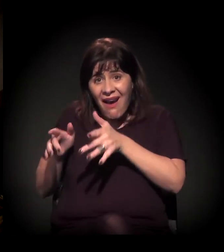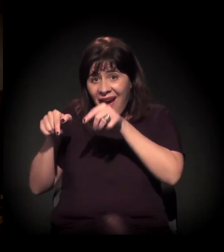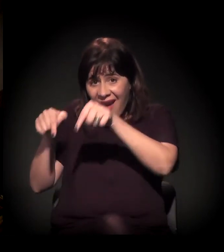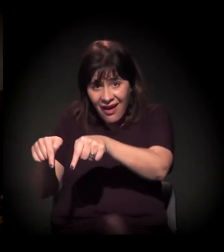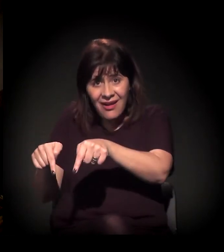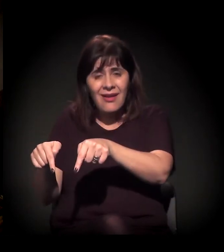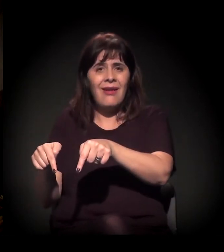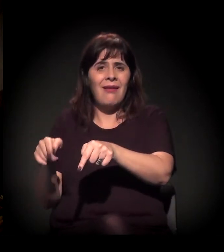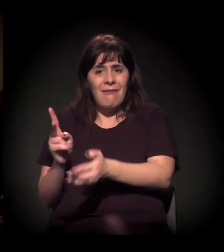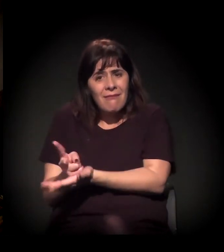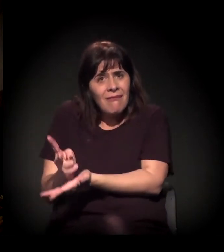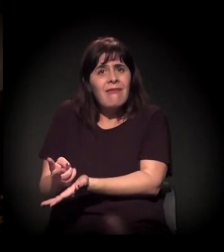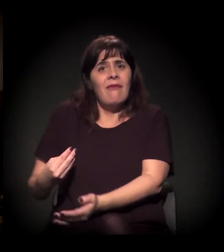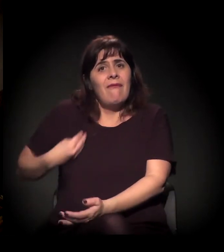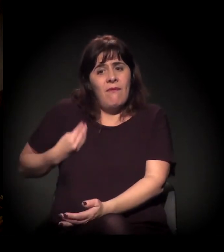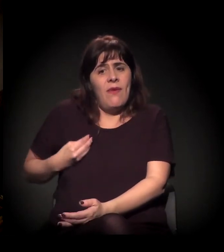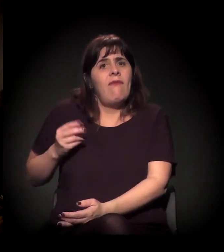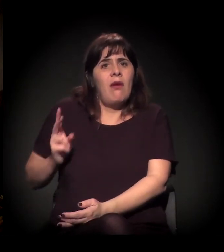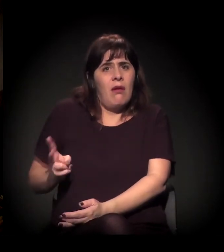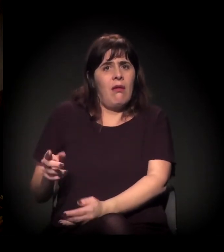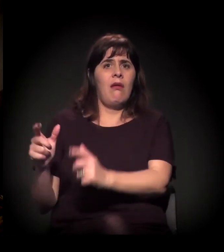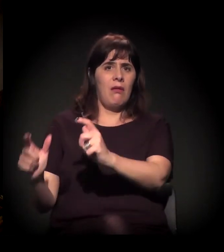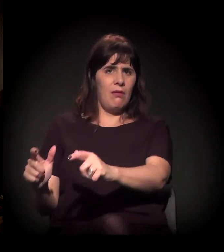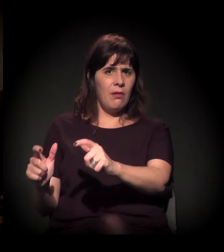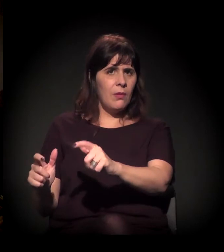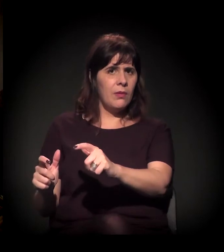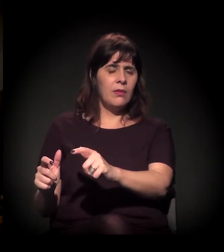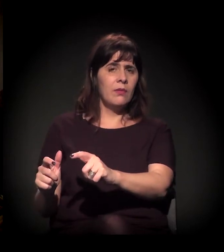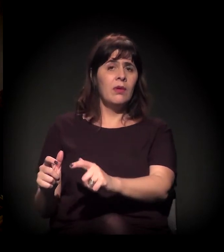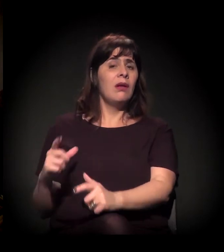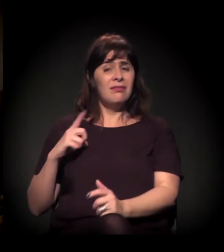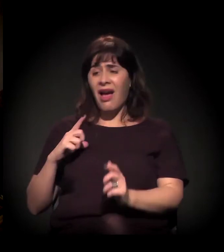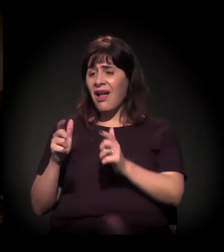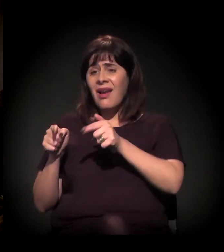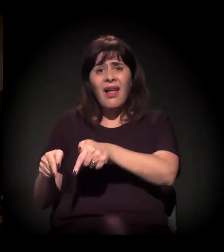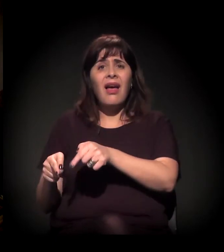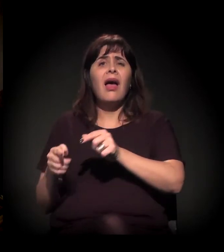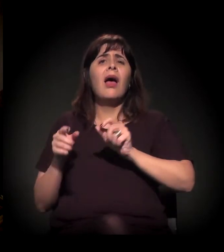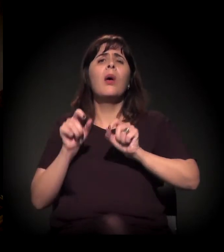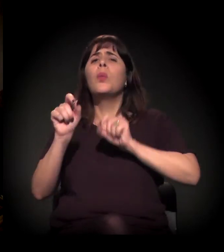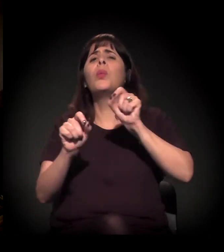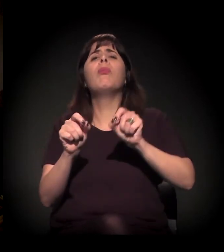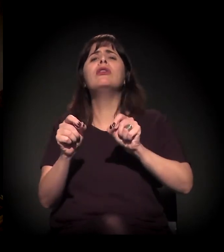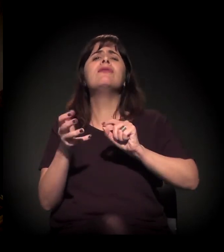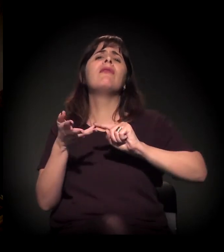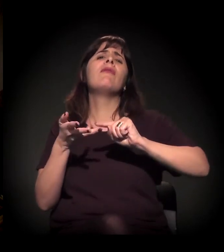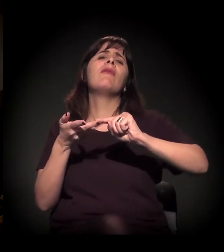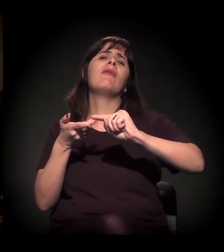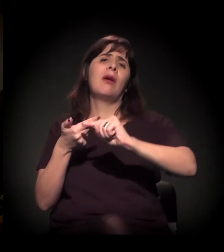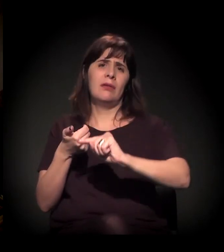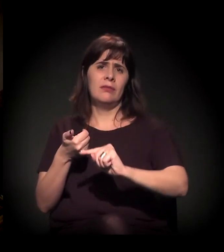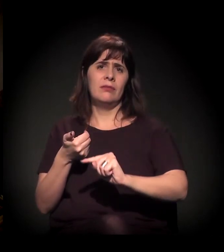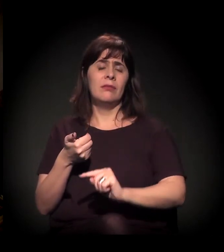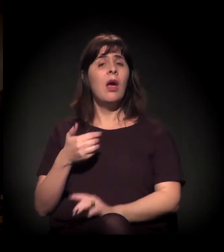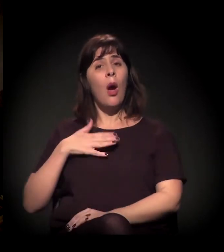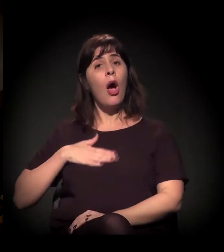que vivem lá e por diversos motivos, e eu acho que é interessante que choque...